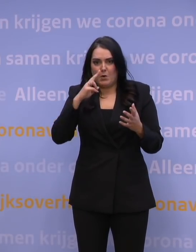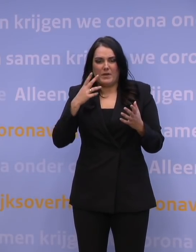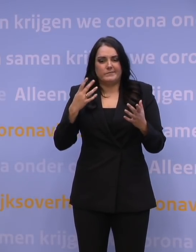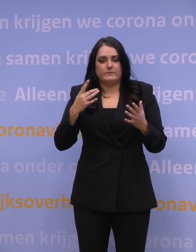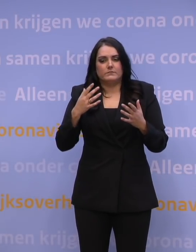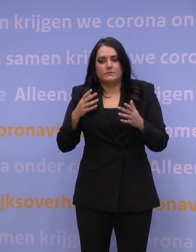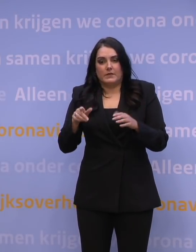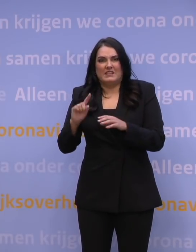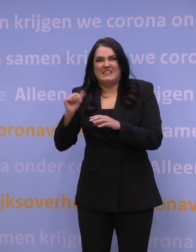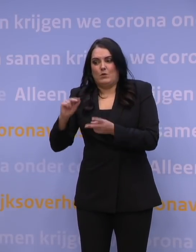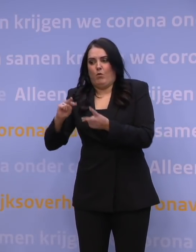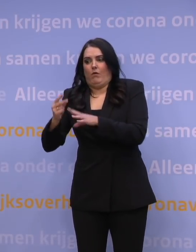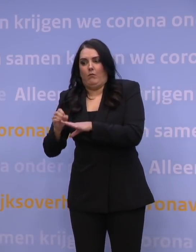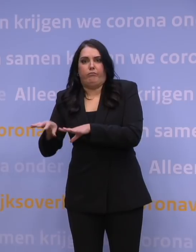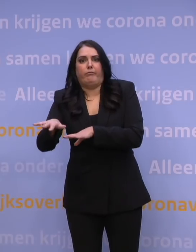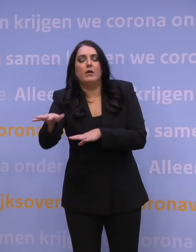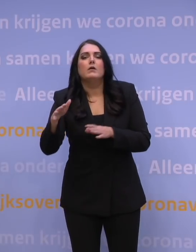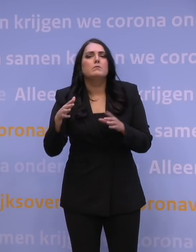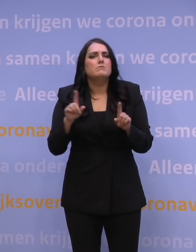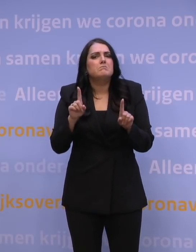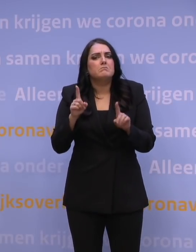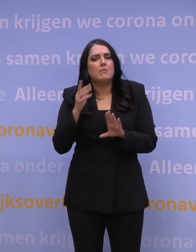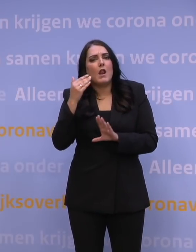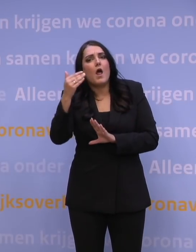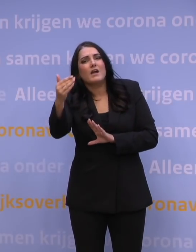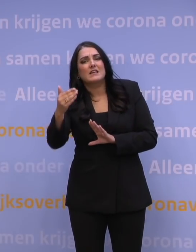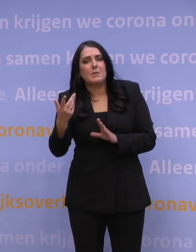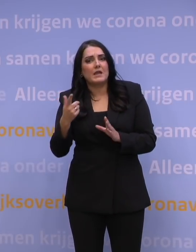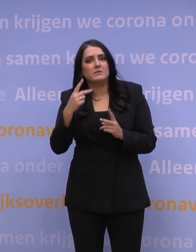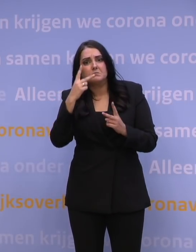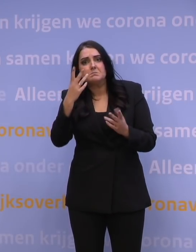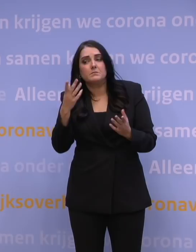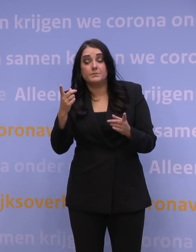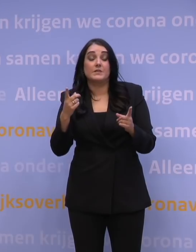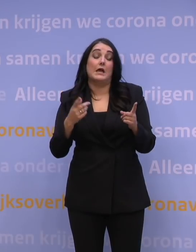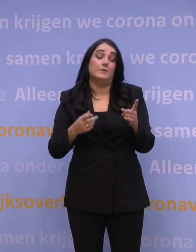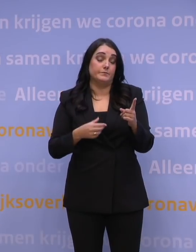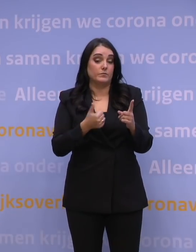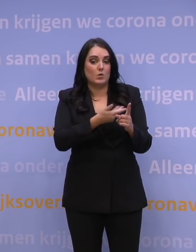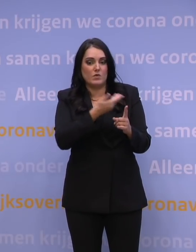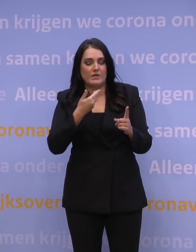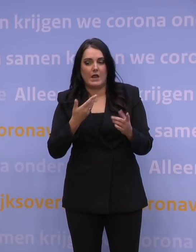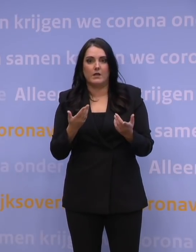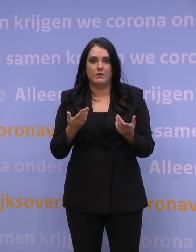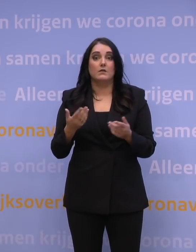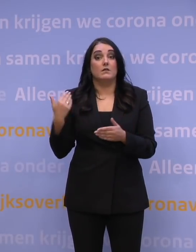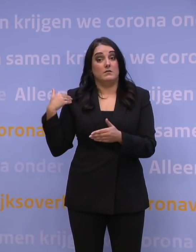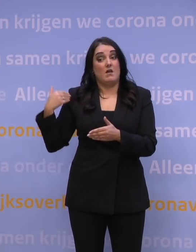Wat zegt dat nou eigenlijk over het perspectief voor de wat langere termijn? Dat is een scherpe vraag, omdat we natuurlijk in de afgelopen maanden,